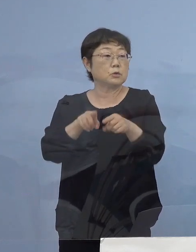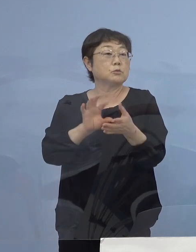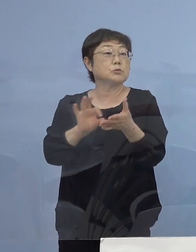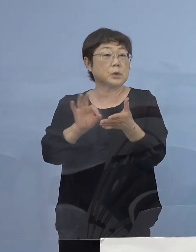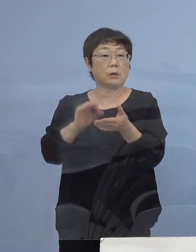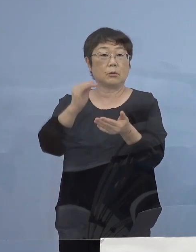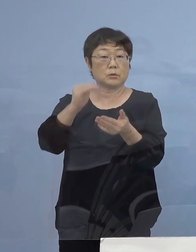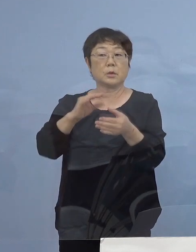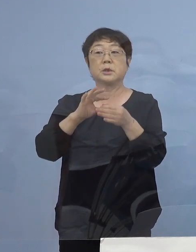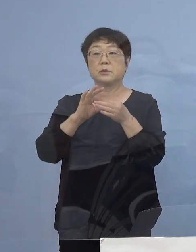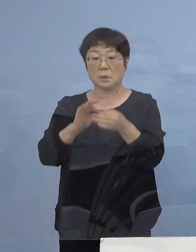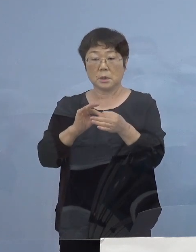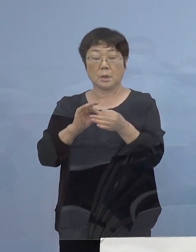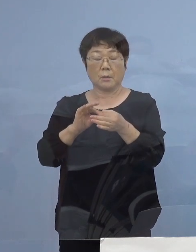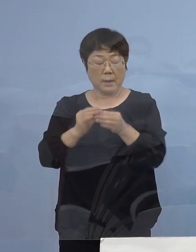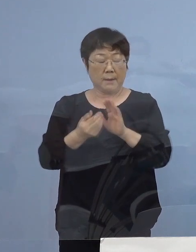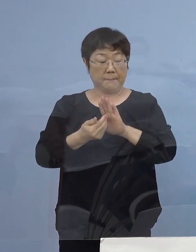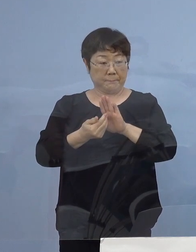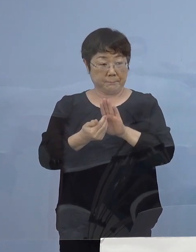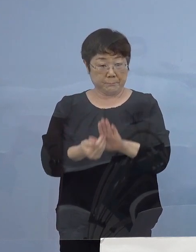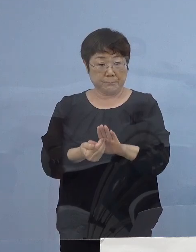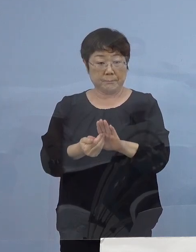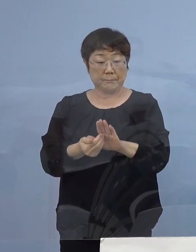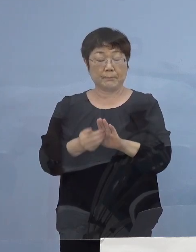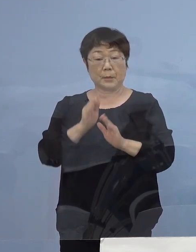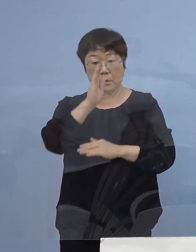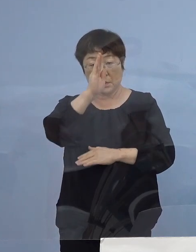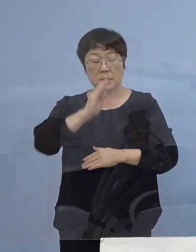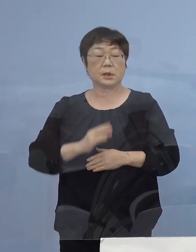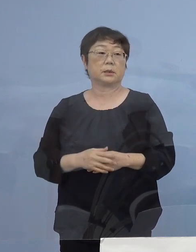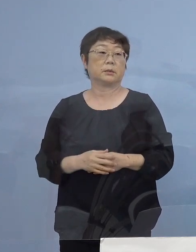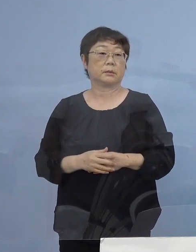是非防いでいただきたいと思います